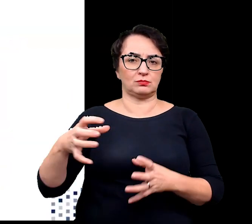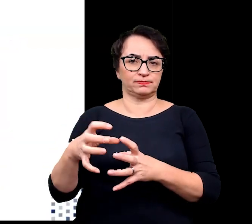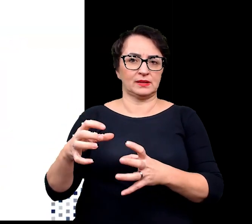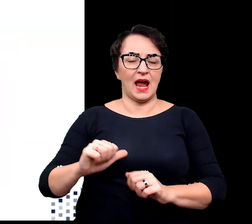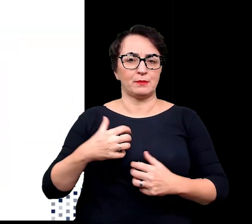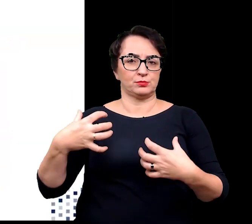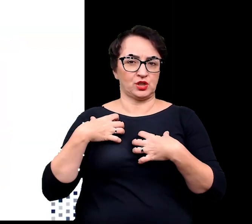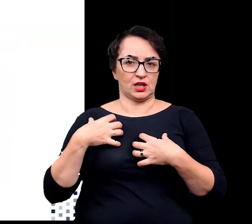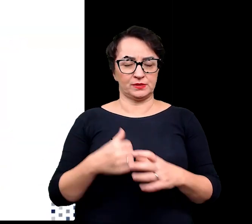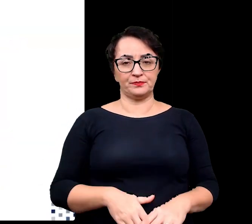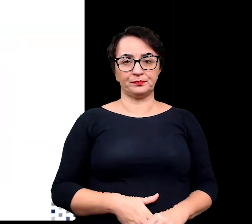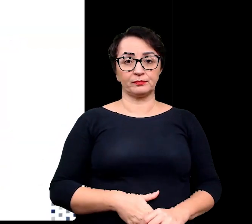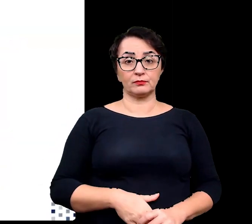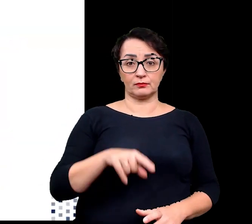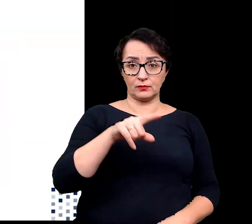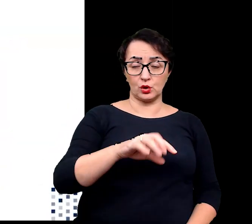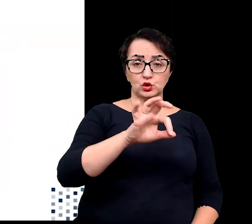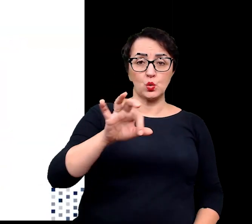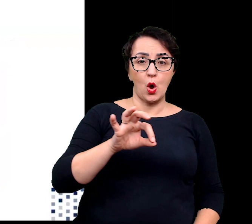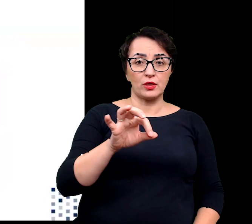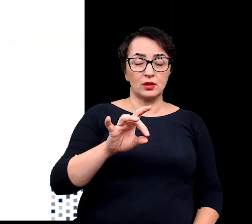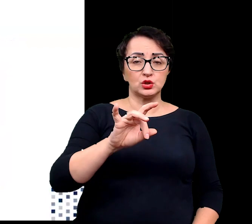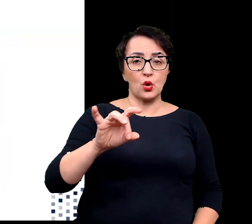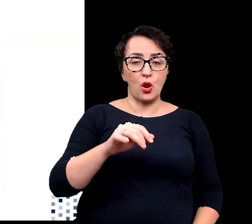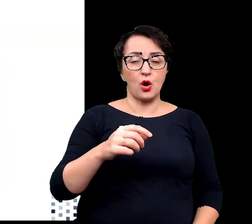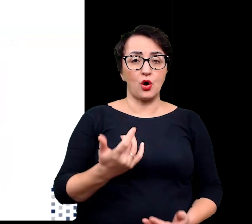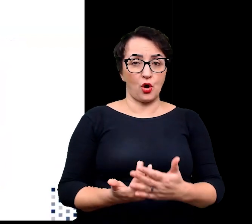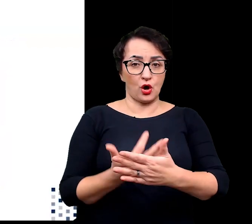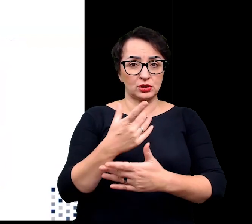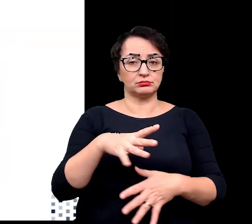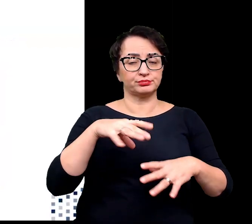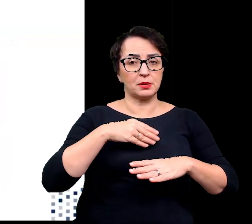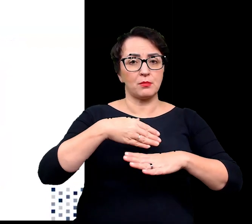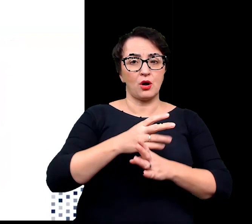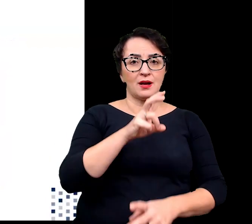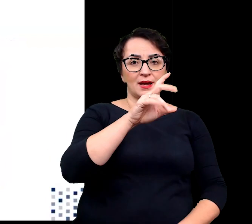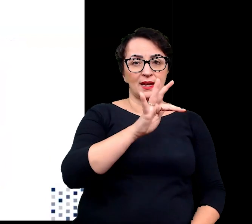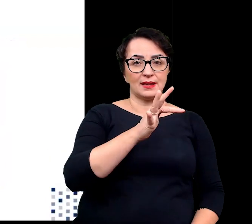Słonorośla można również podzielić na hydrohalofilne mogące rosnąć